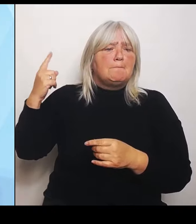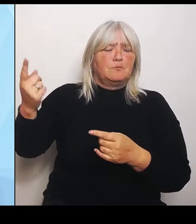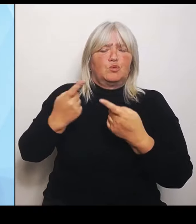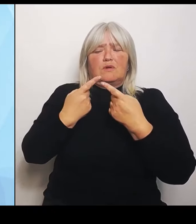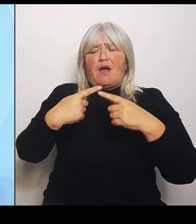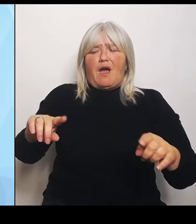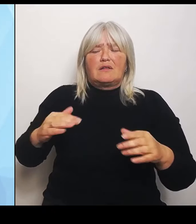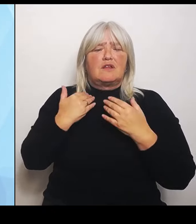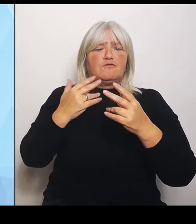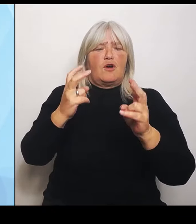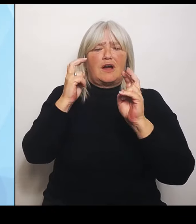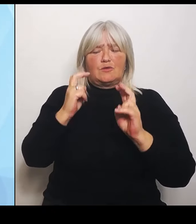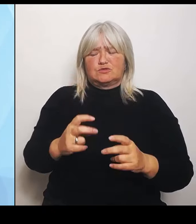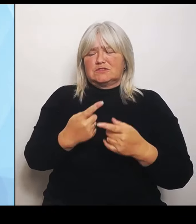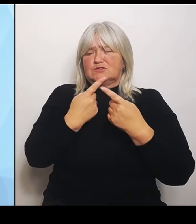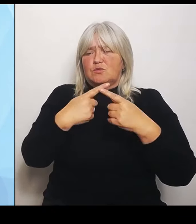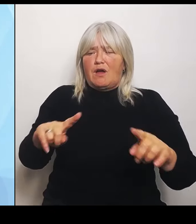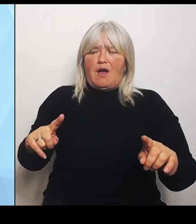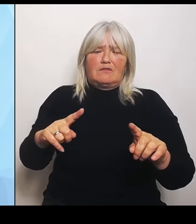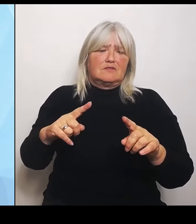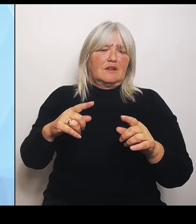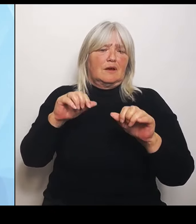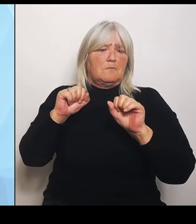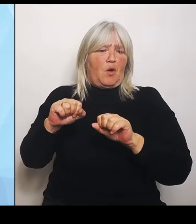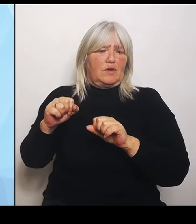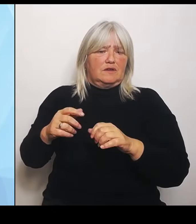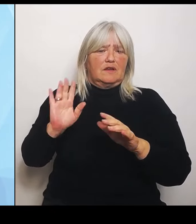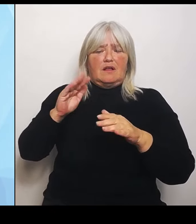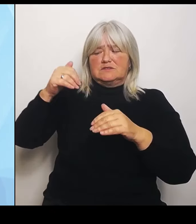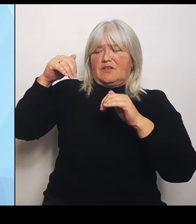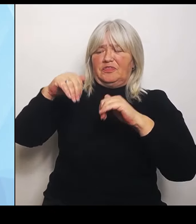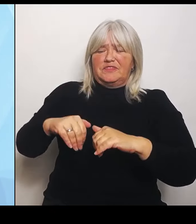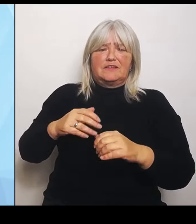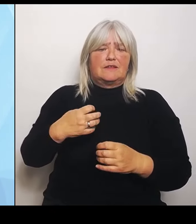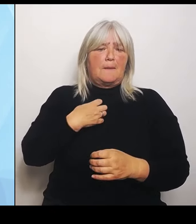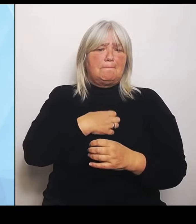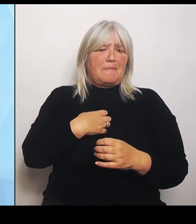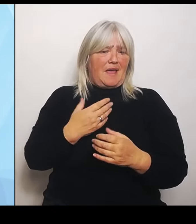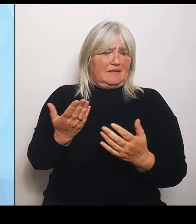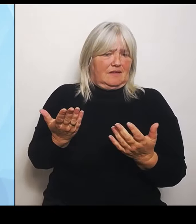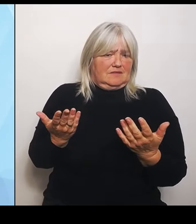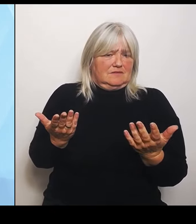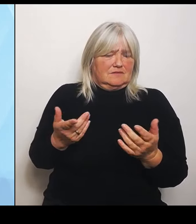Niederbayern hier bei mir in Bayern anwenden könnte. Dementsprechend haben wir uns alle Bundesländer darauf